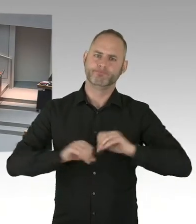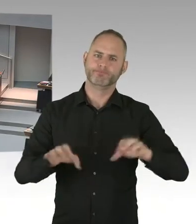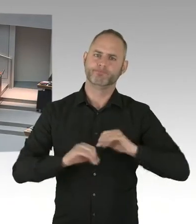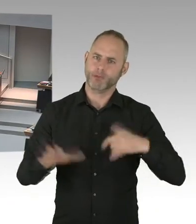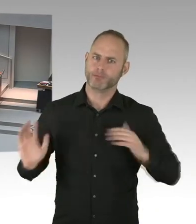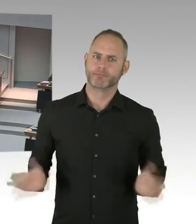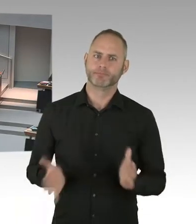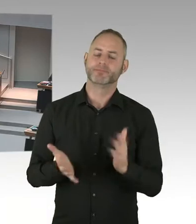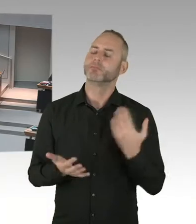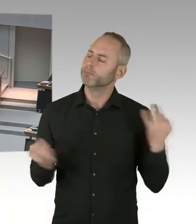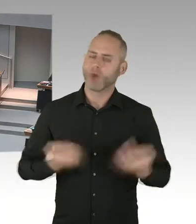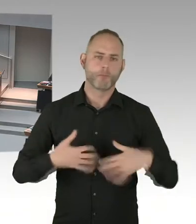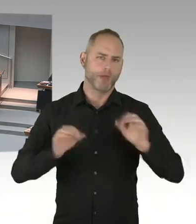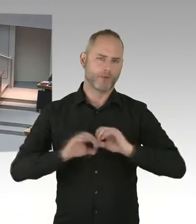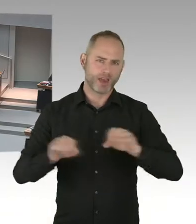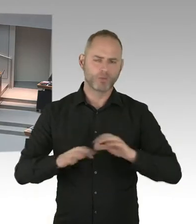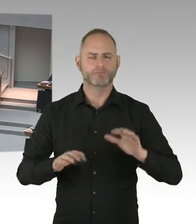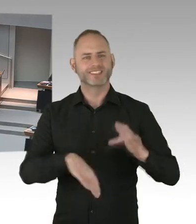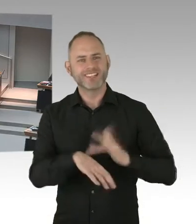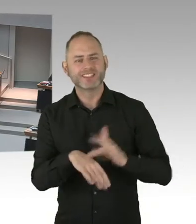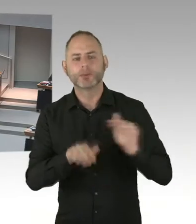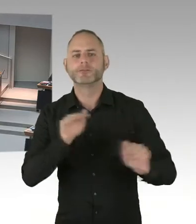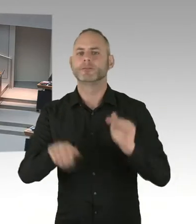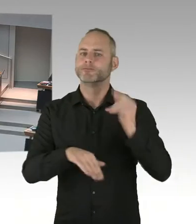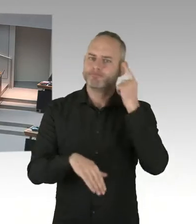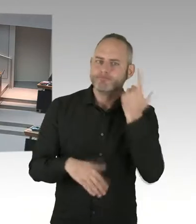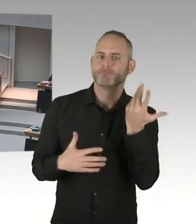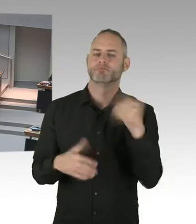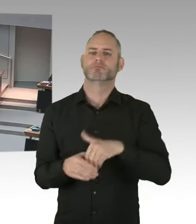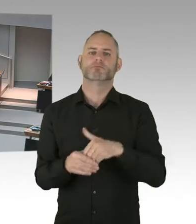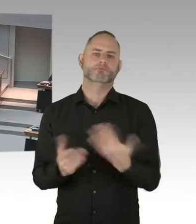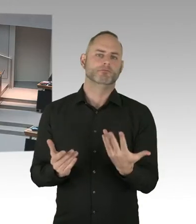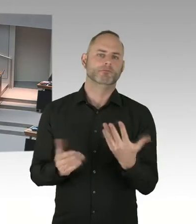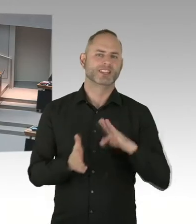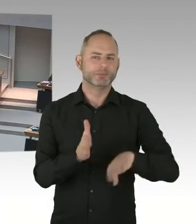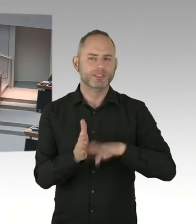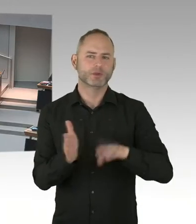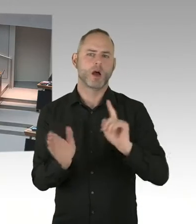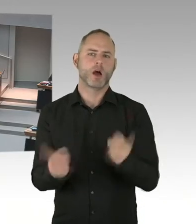ob das Kürzel A-N-S-T, also ANST, für Ansteckungsgefahr in den Akten und in den elektronischen Datenbanken